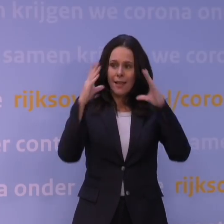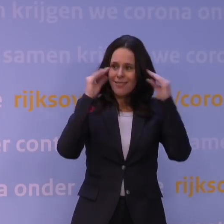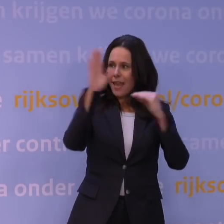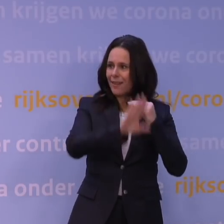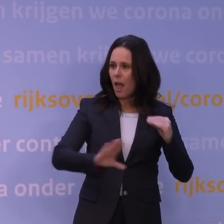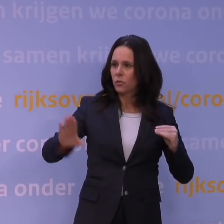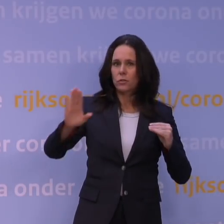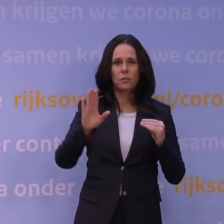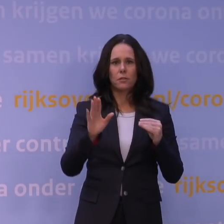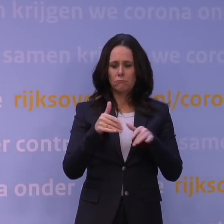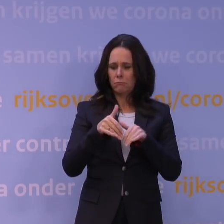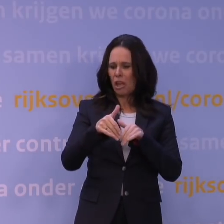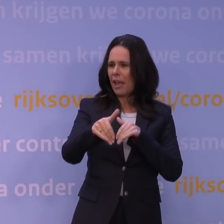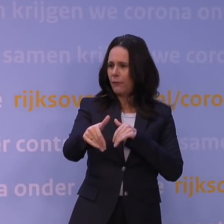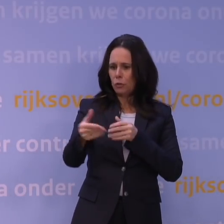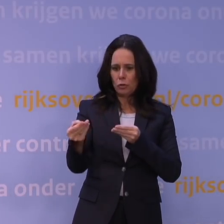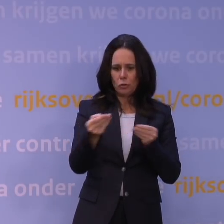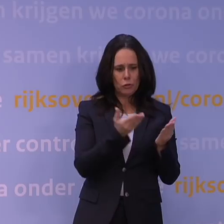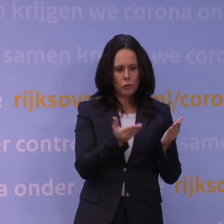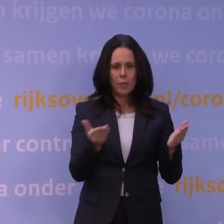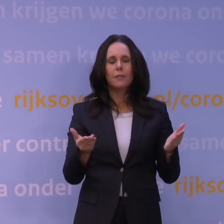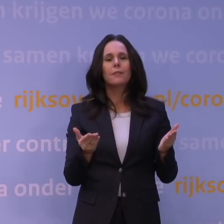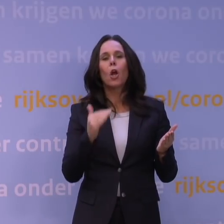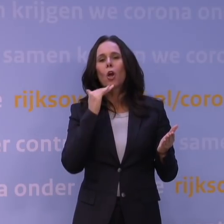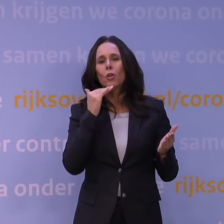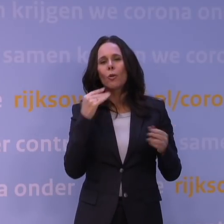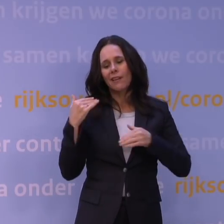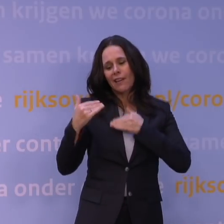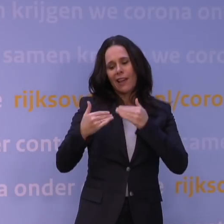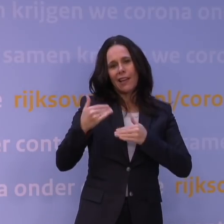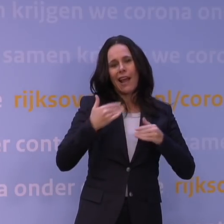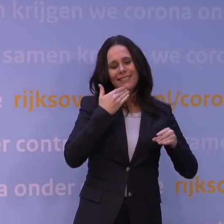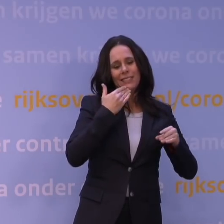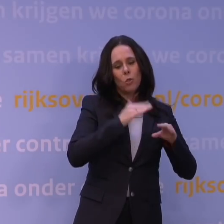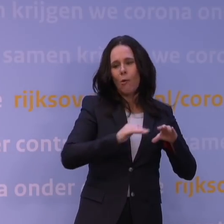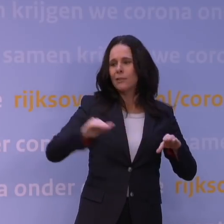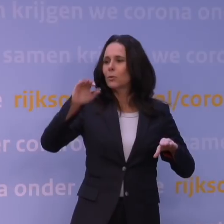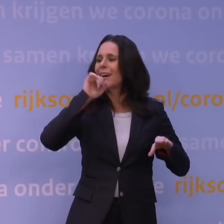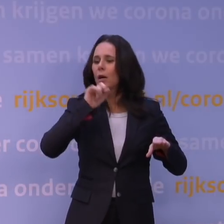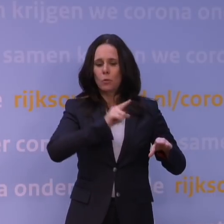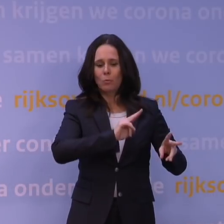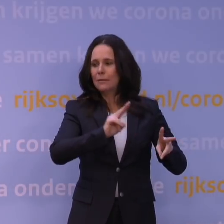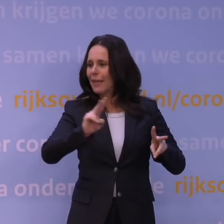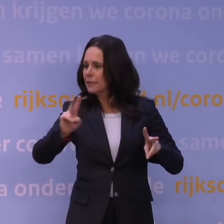als we voldoende generaties met het virus hebben waarbij ook de hele bevolking is aangedaan. Want u kunt zich voorstellen,